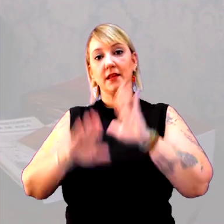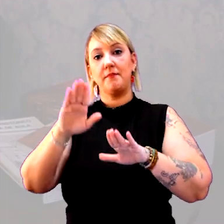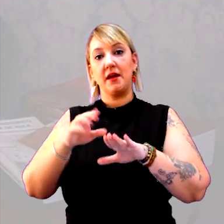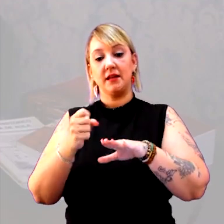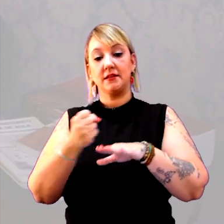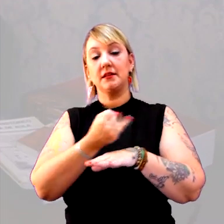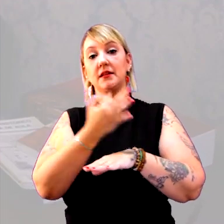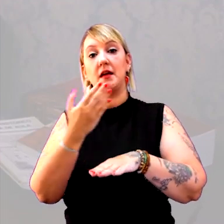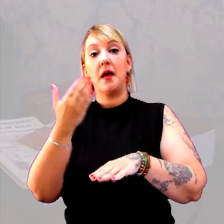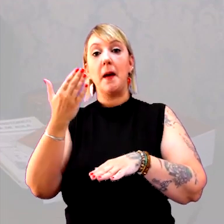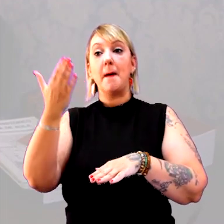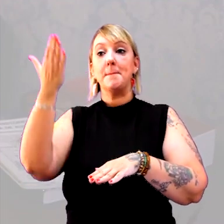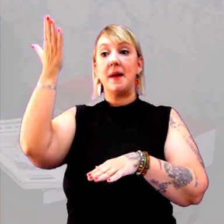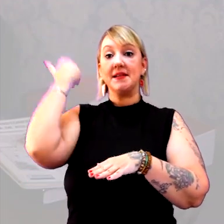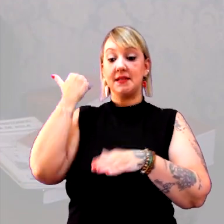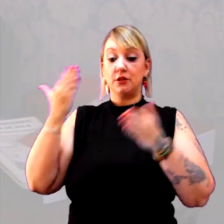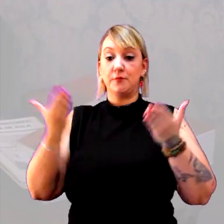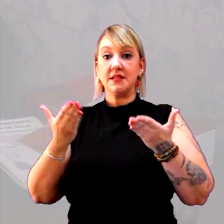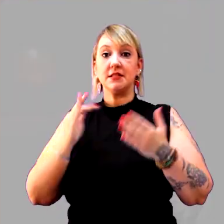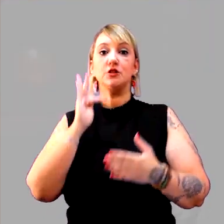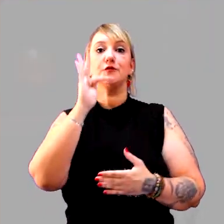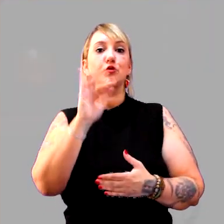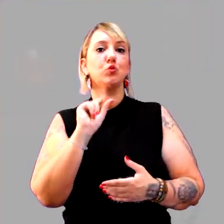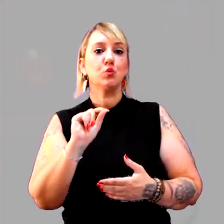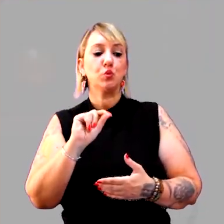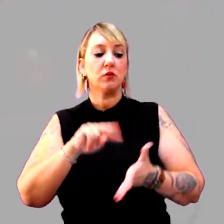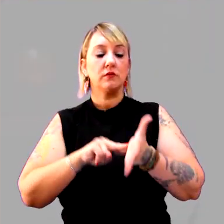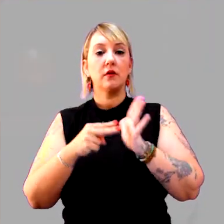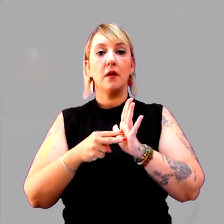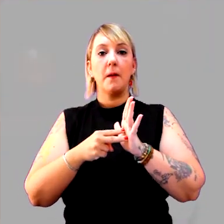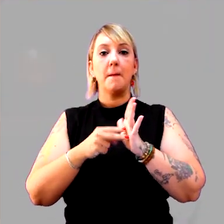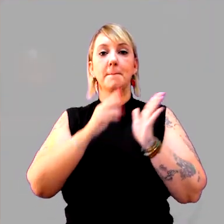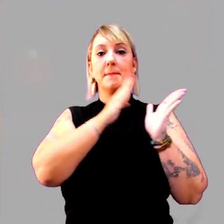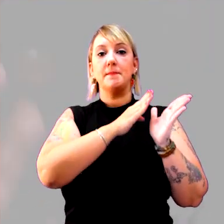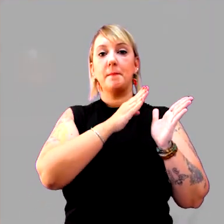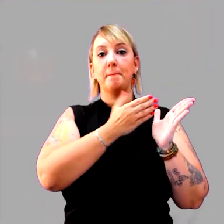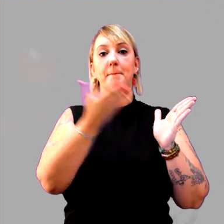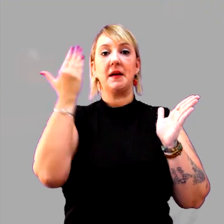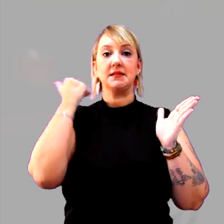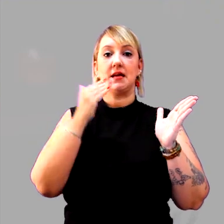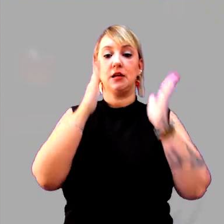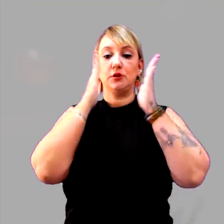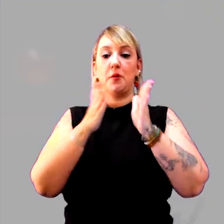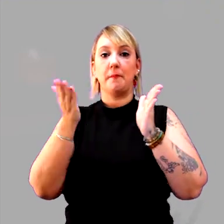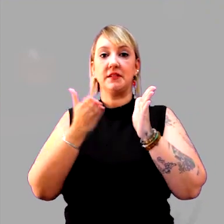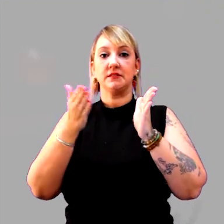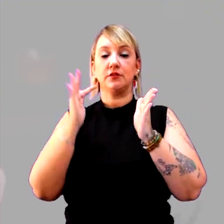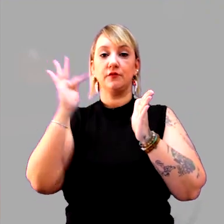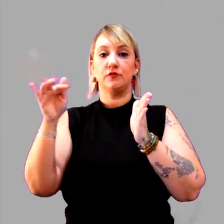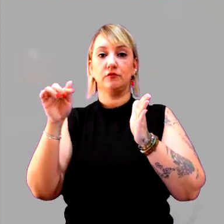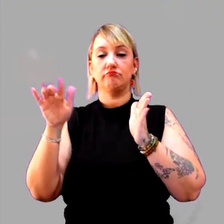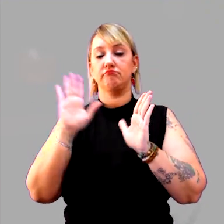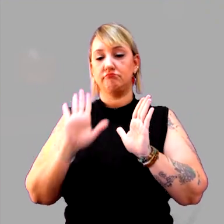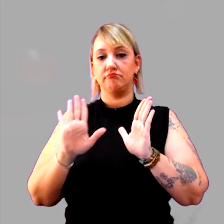o que é o passado, o que é o presente, o que é o futuro. Escreve passado, presente, futuro. Ali o desenho está pronto.